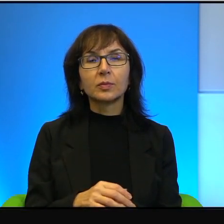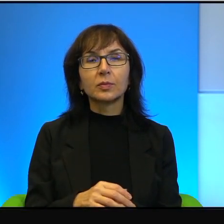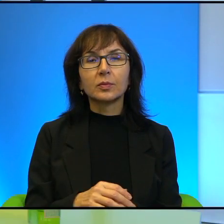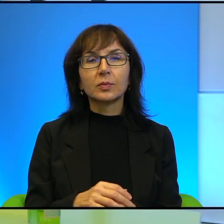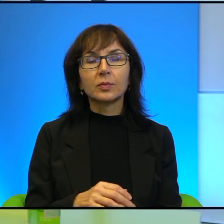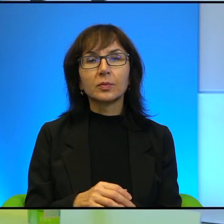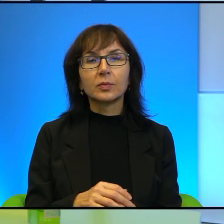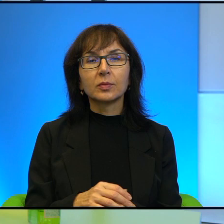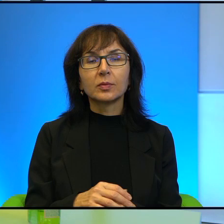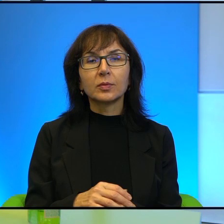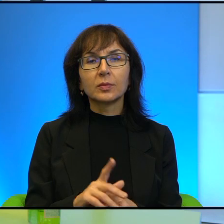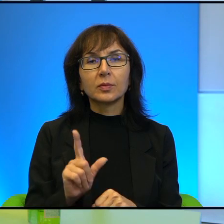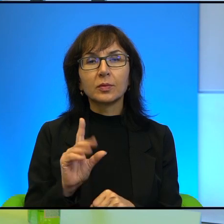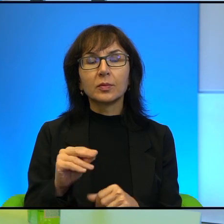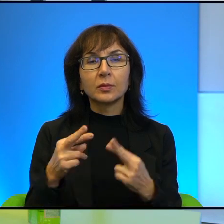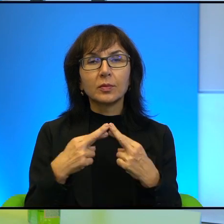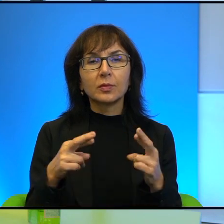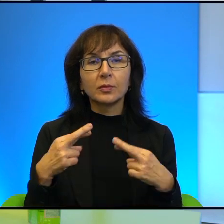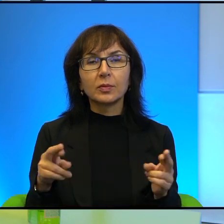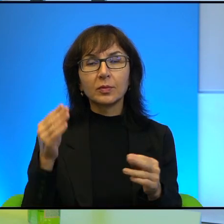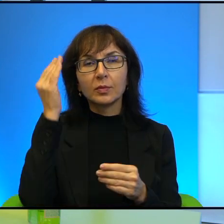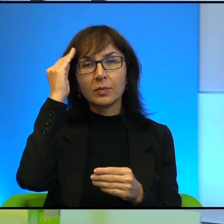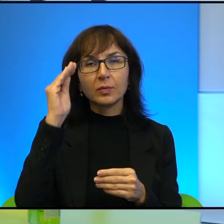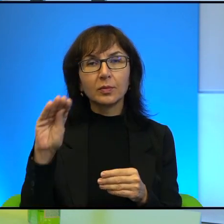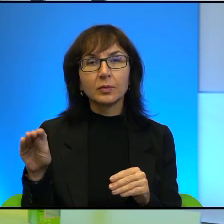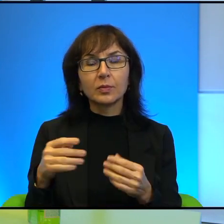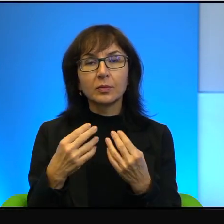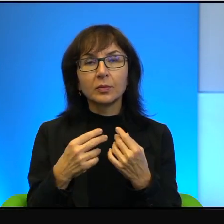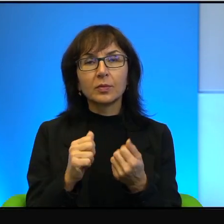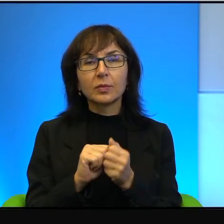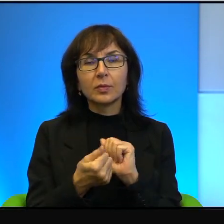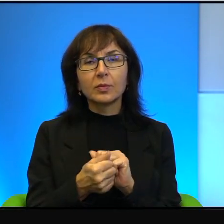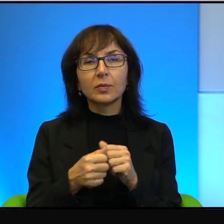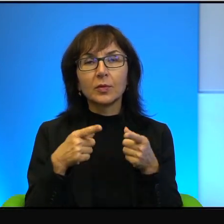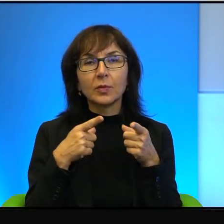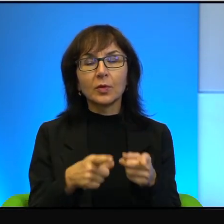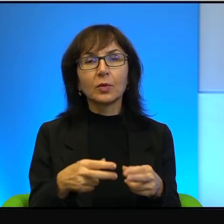Tak to jest, że, że różne komunikaty są kierowane do różnych audytorium.